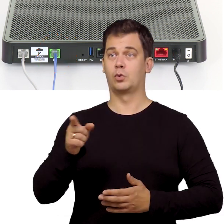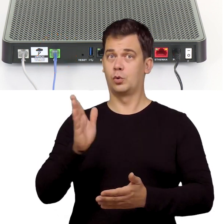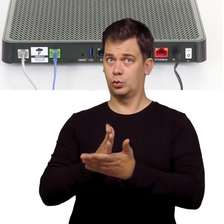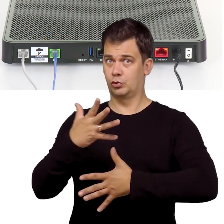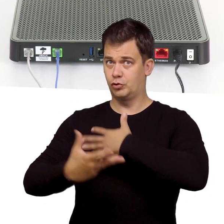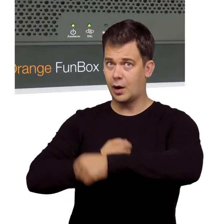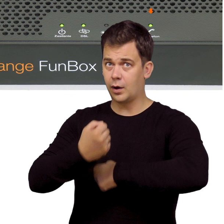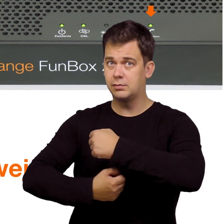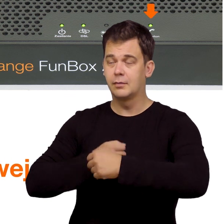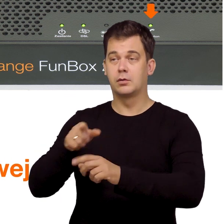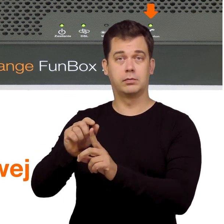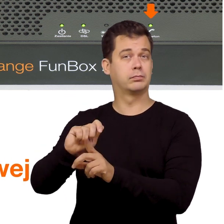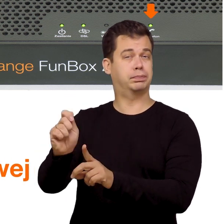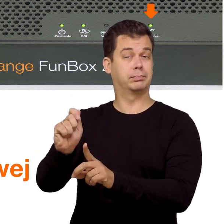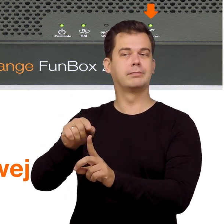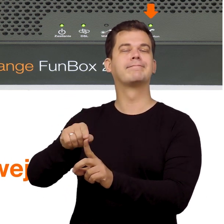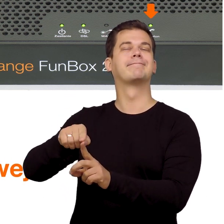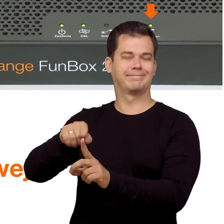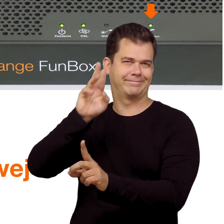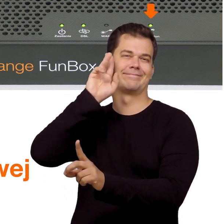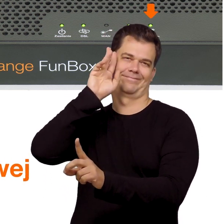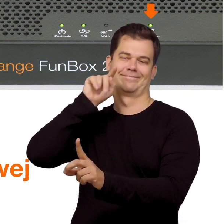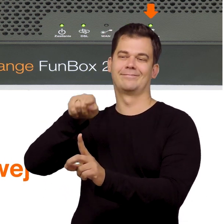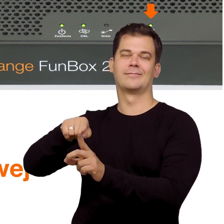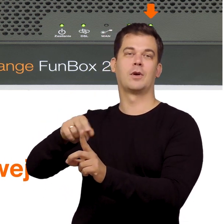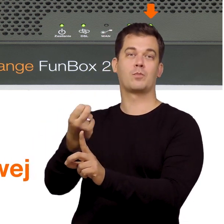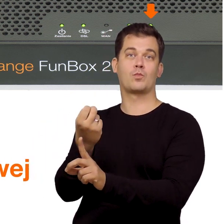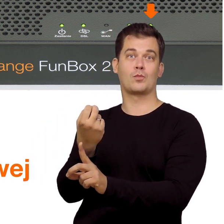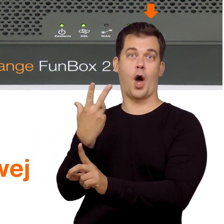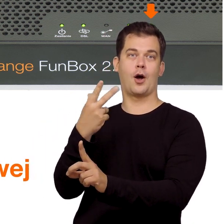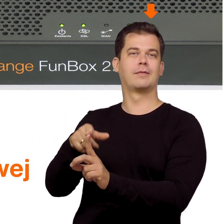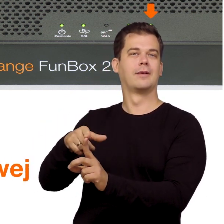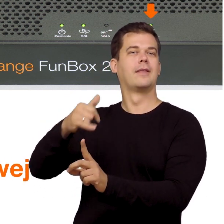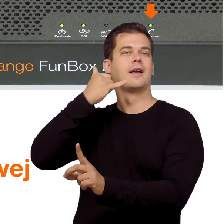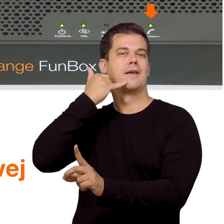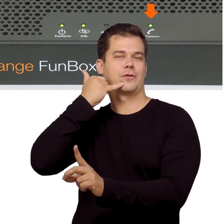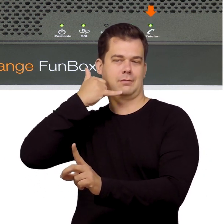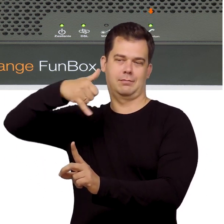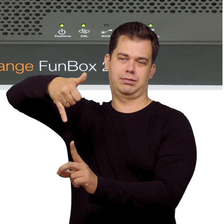O tym, że telefon już działa dowiesz się z modemu, ponieważ zaświeci się na nim dioda od telefonii internetowej.